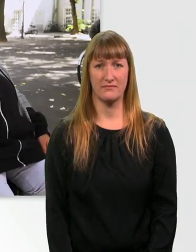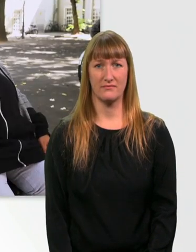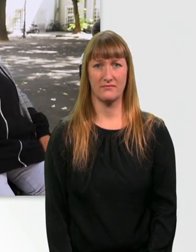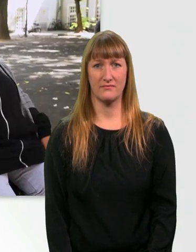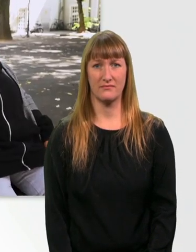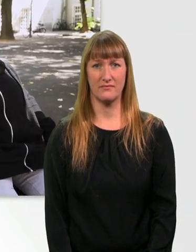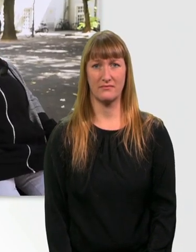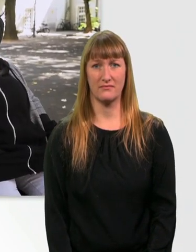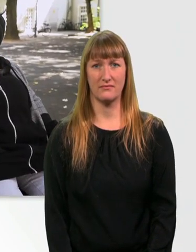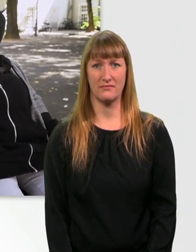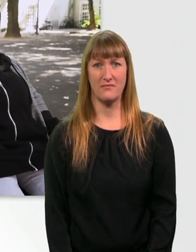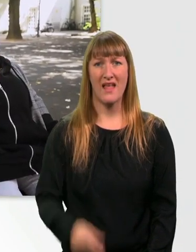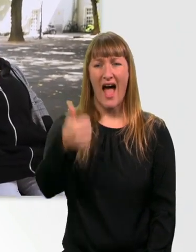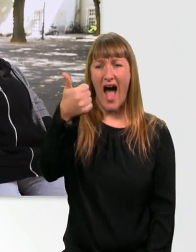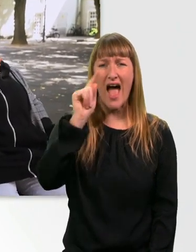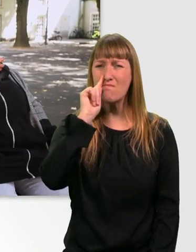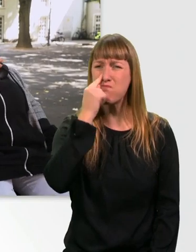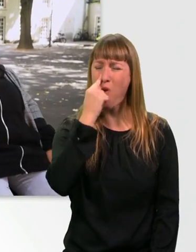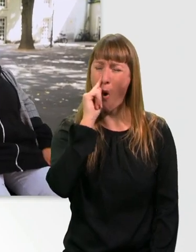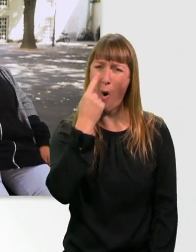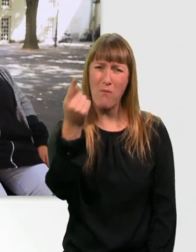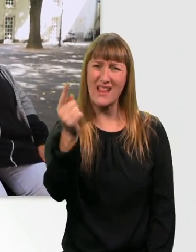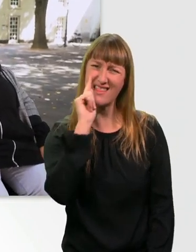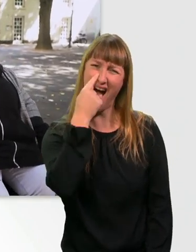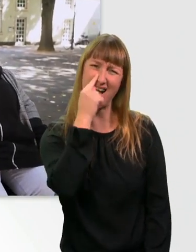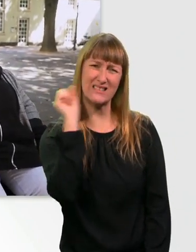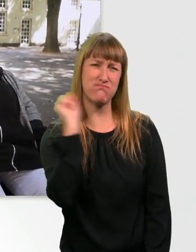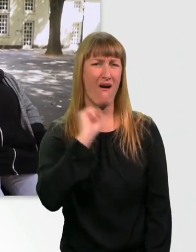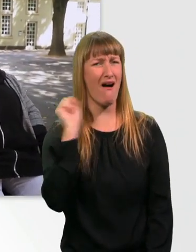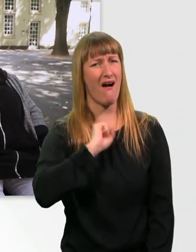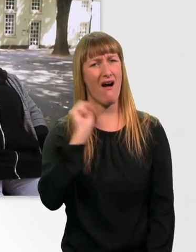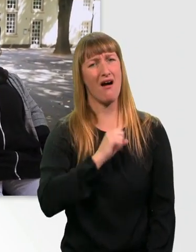Bah, da popelt grad jemand richtig doll in der Nase. Ih.